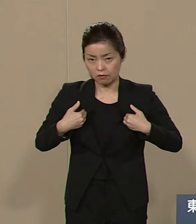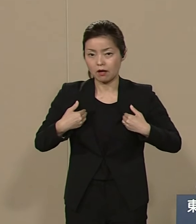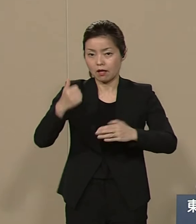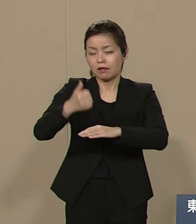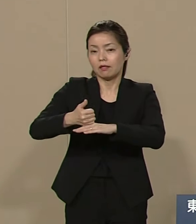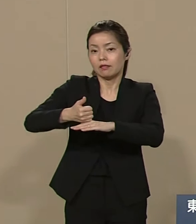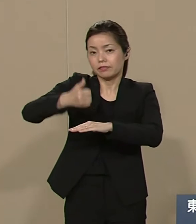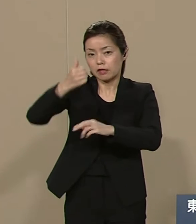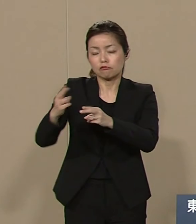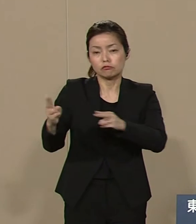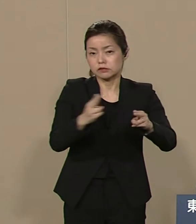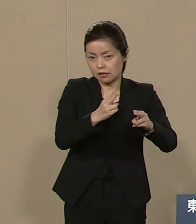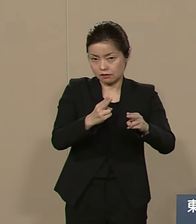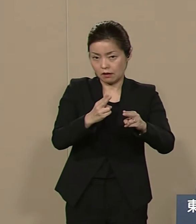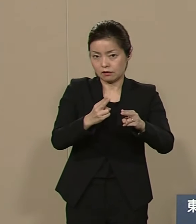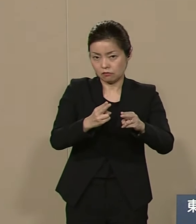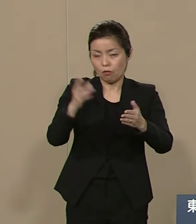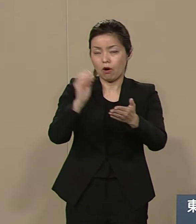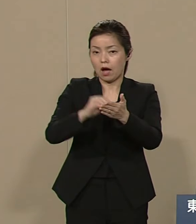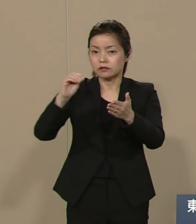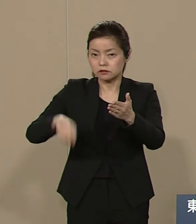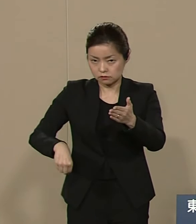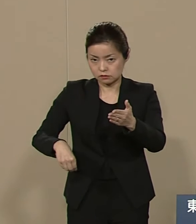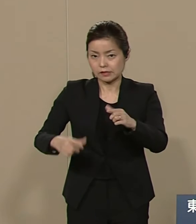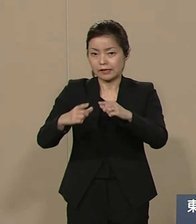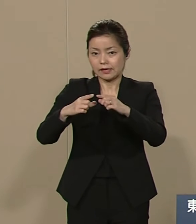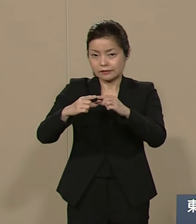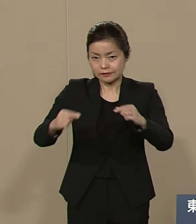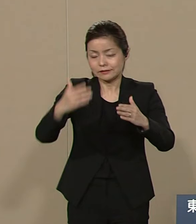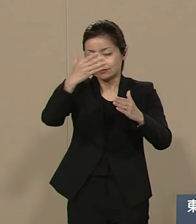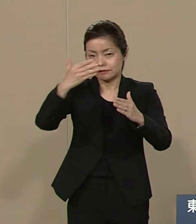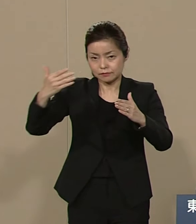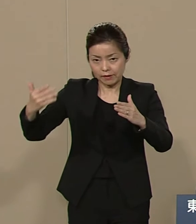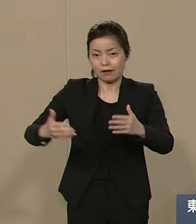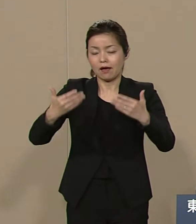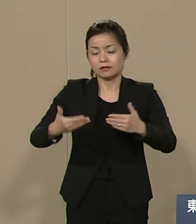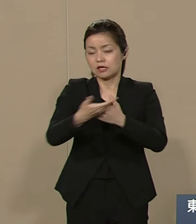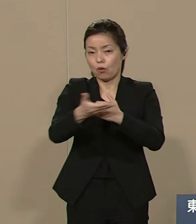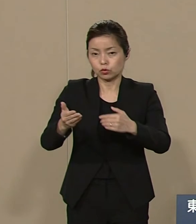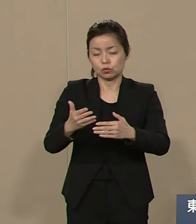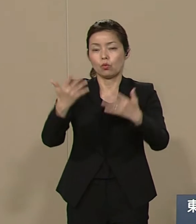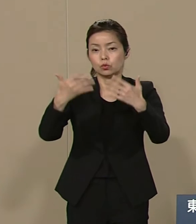日米安保条約の解消 自民党の